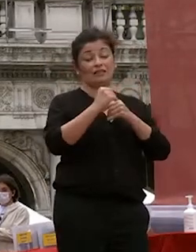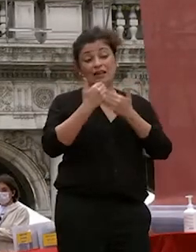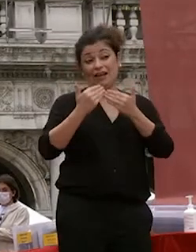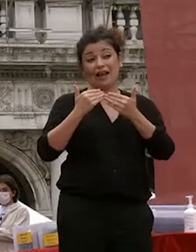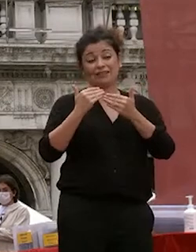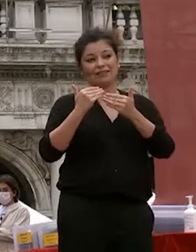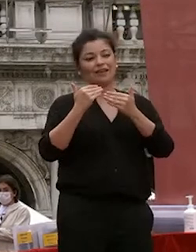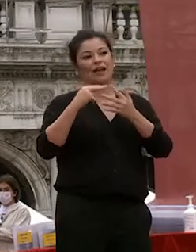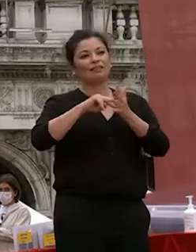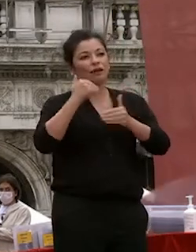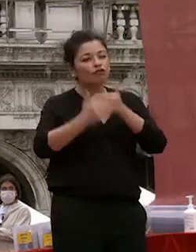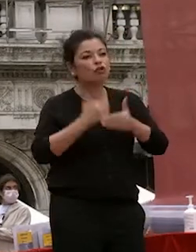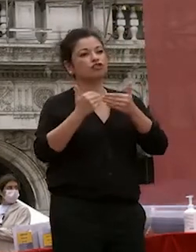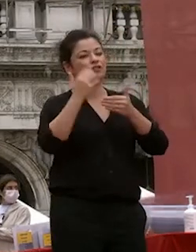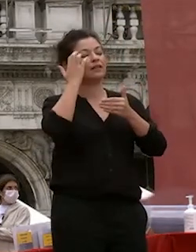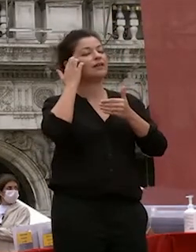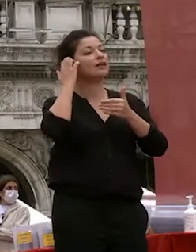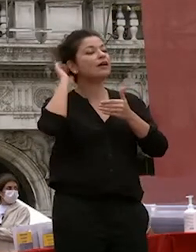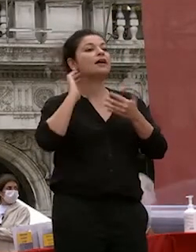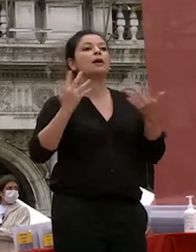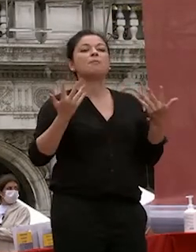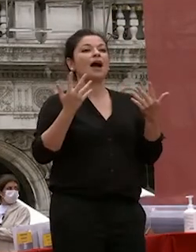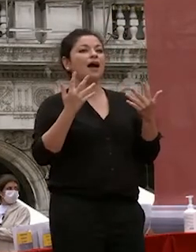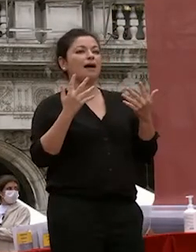tecnologie che ci hanno reso possibile non perdere neanche un giorno di lezione